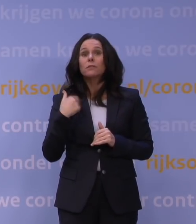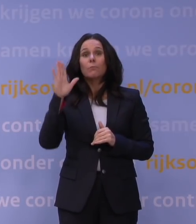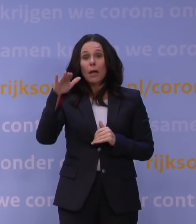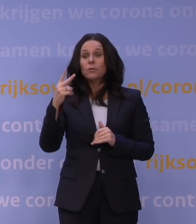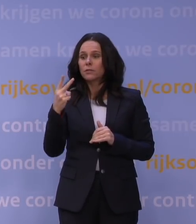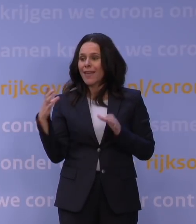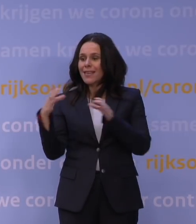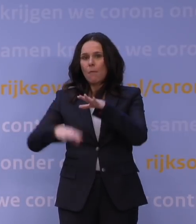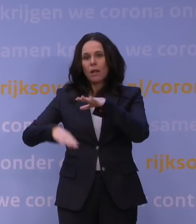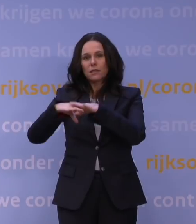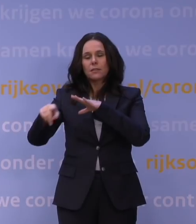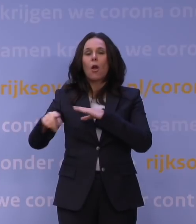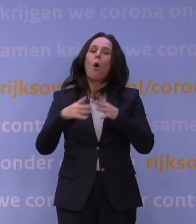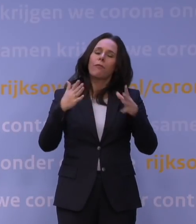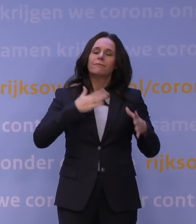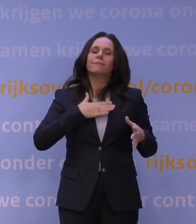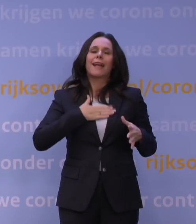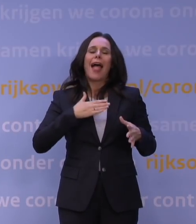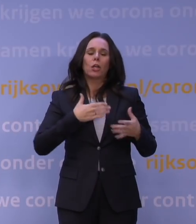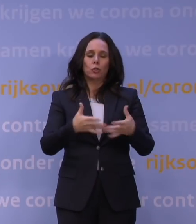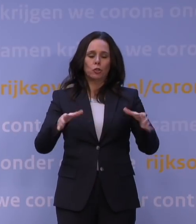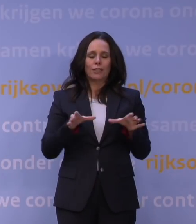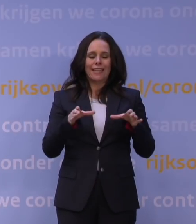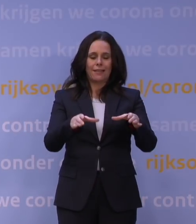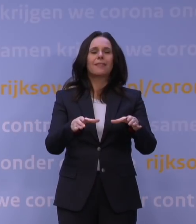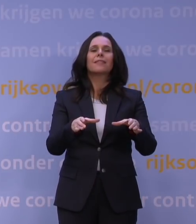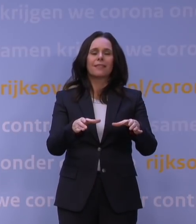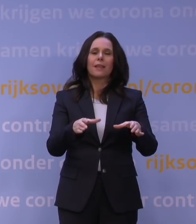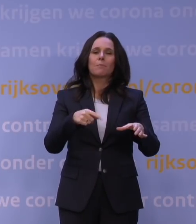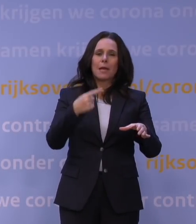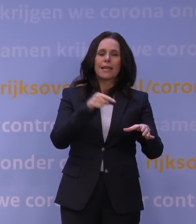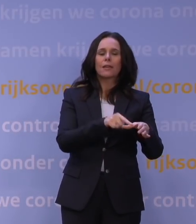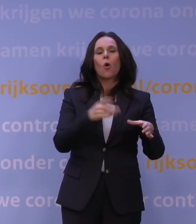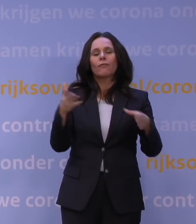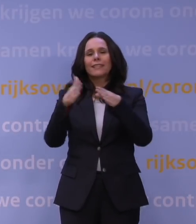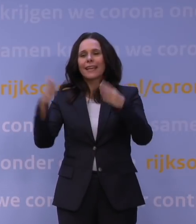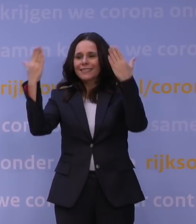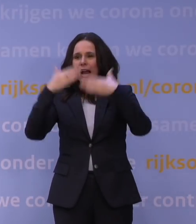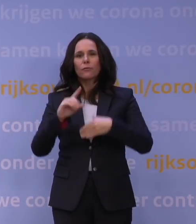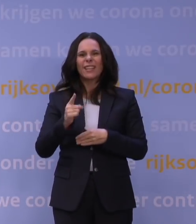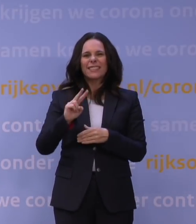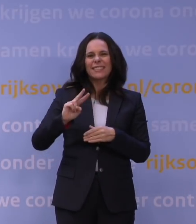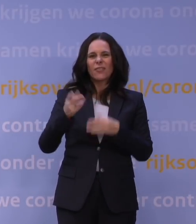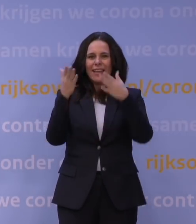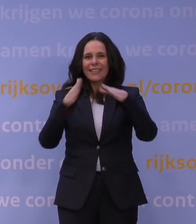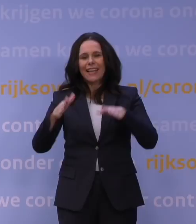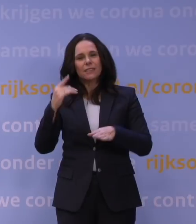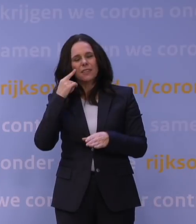behalve als je met het eigen huishouden naar buiten gaat en met uitzondering van kerstavond, eerste en tweede kerstdag en de jaarwisseling.